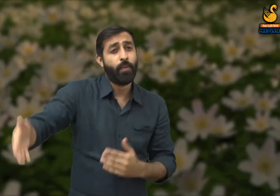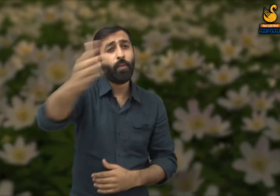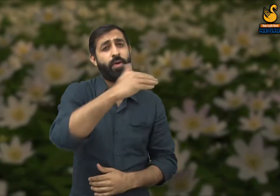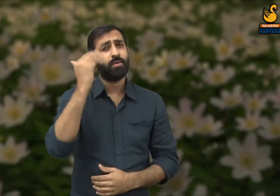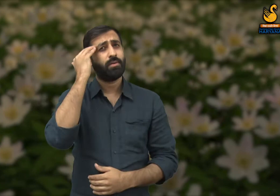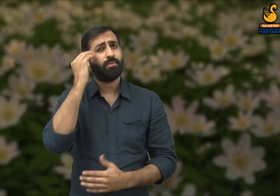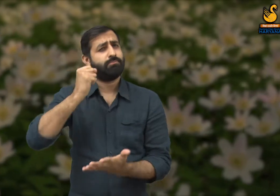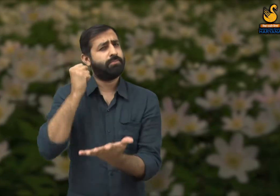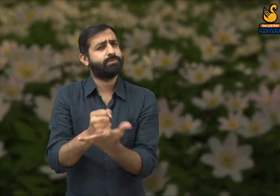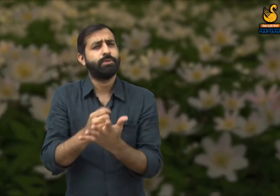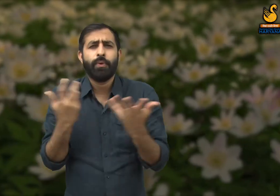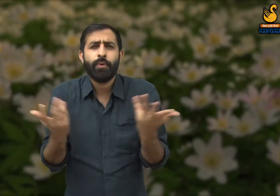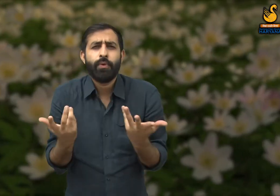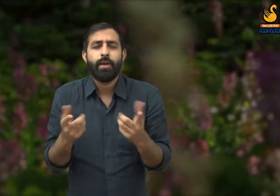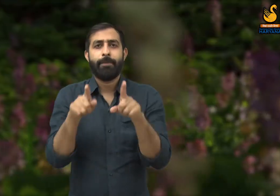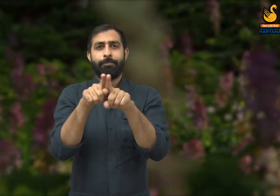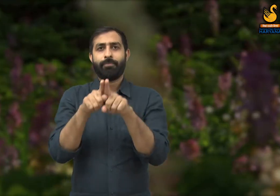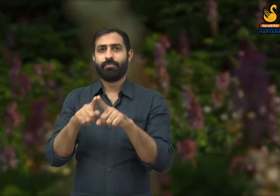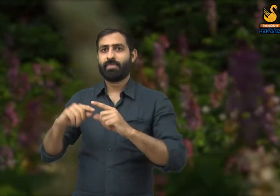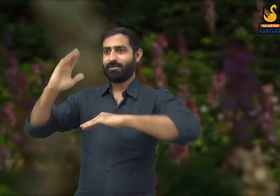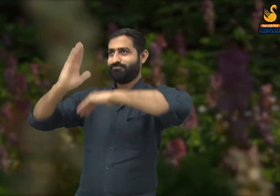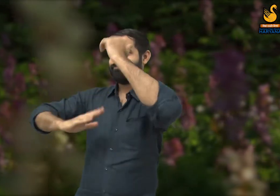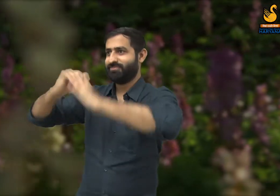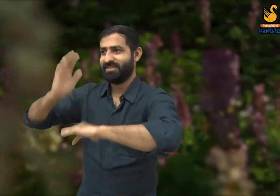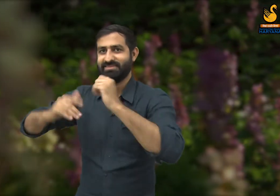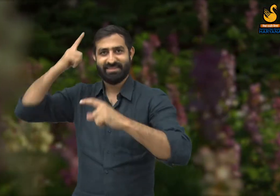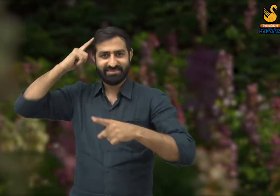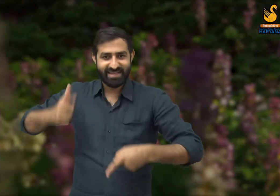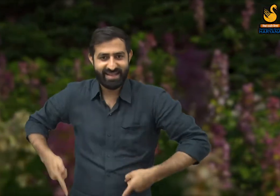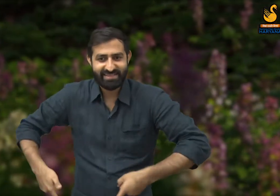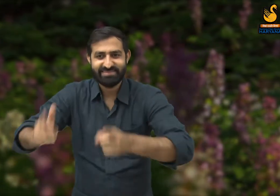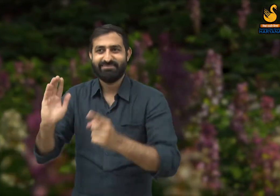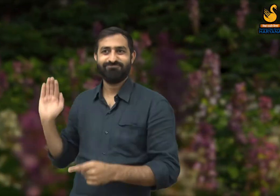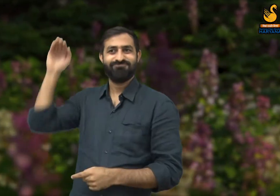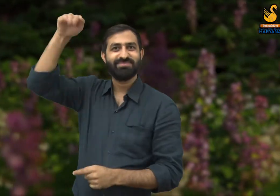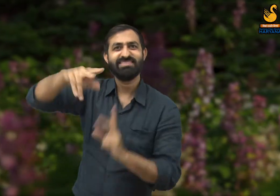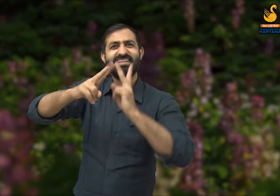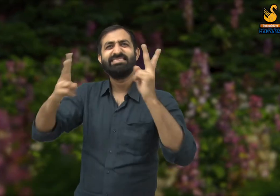कवि कहते हैं ये सभी बड़ी बड़ी सड़के और इमारतों का निर्माण